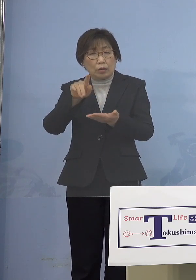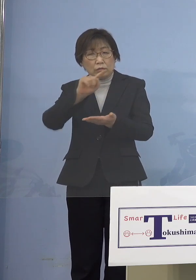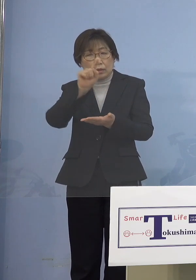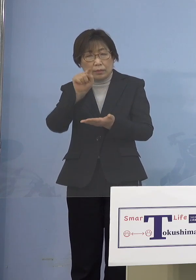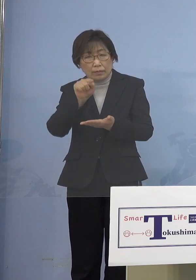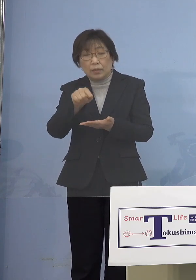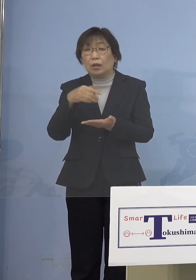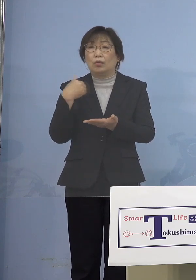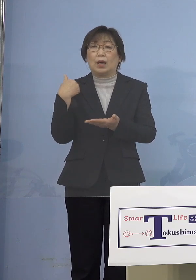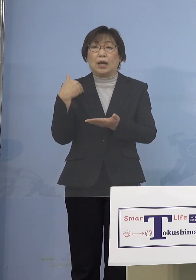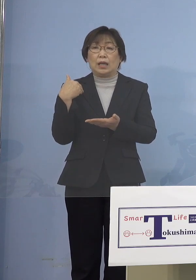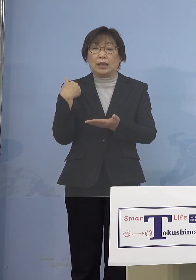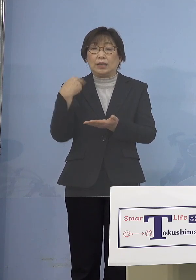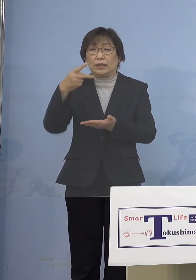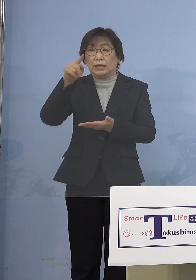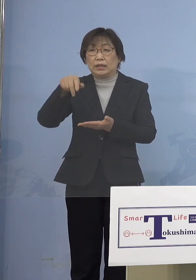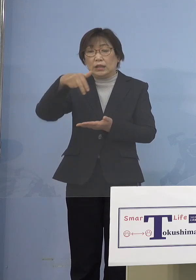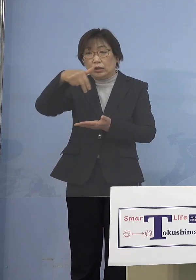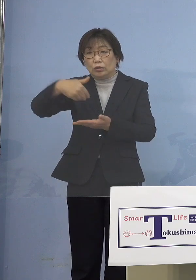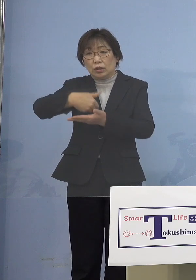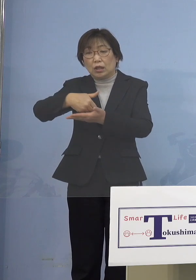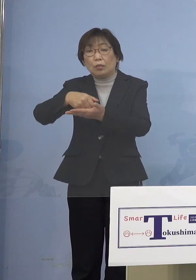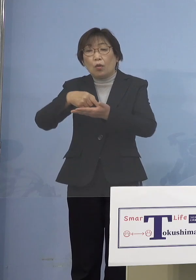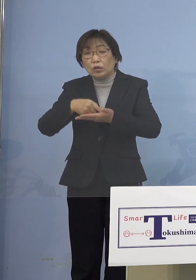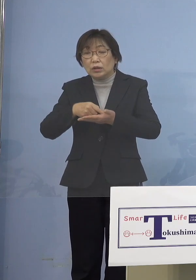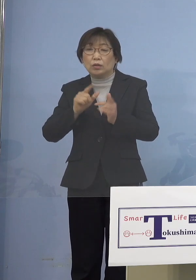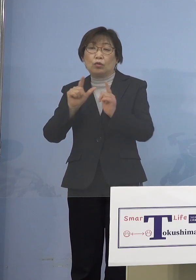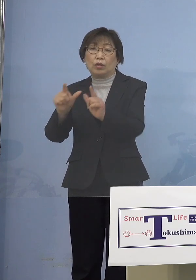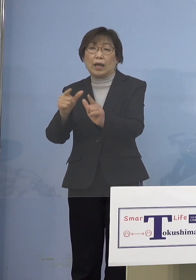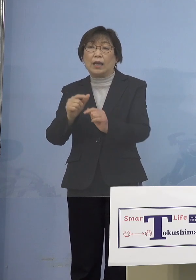お応えをしていこうと こう考えています